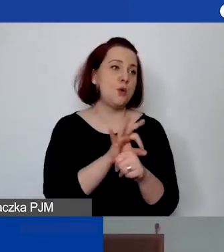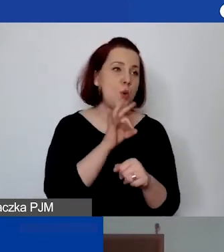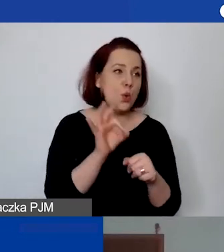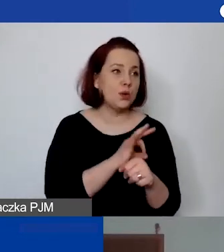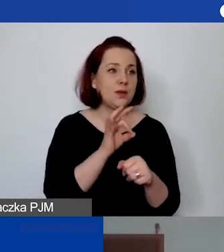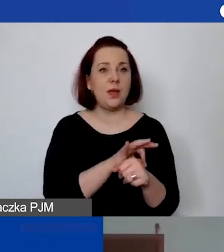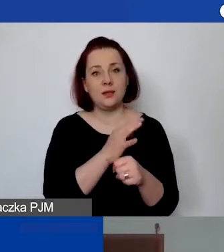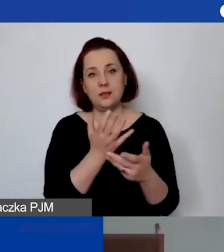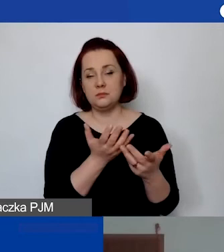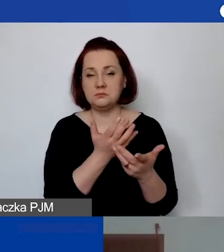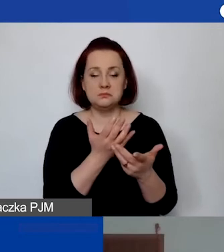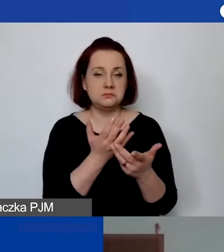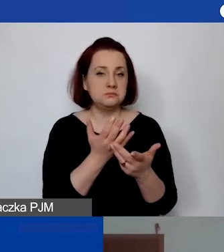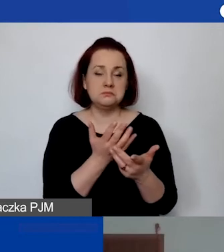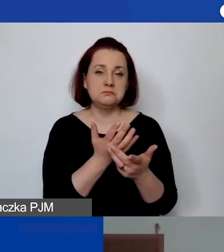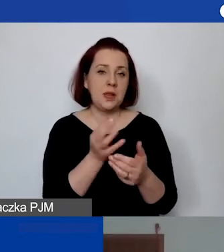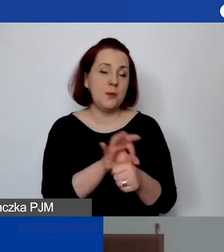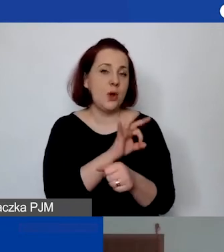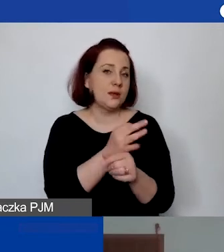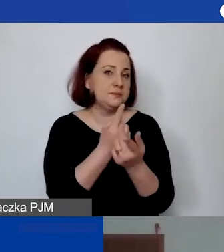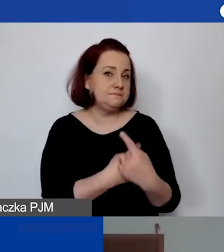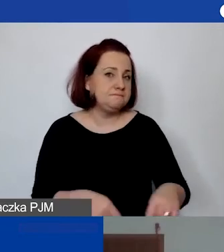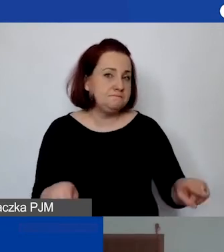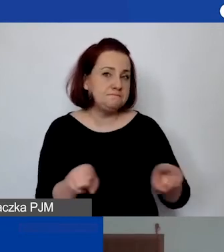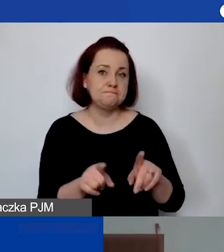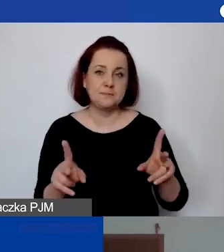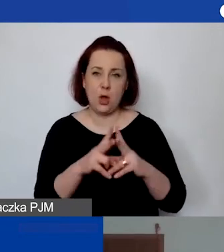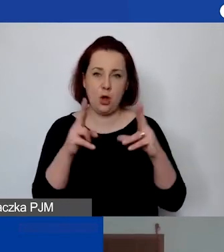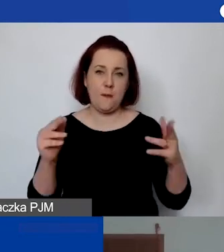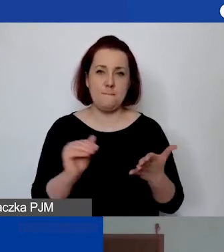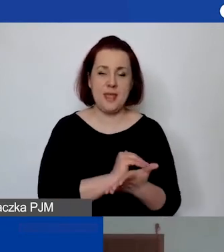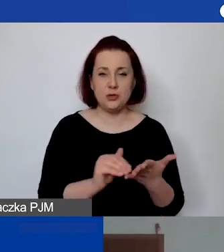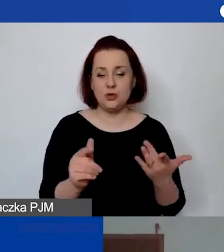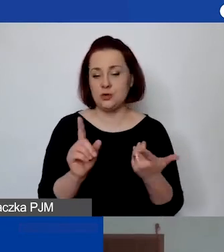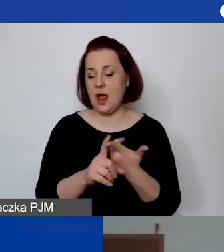który jest realizowany w okresie miesiąca, albo działanie, warsztat